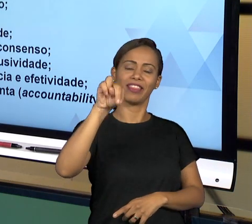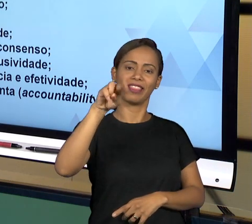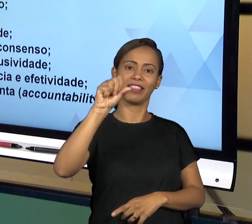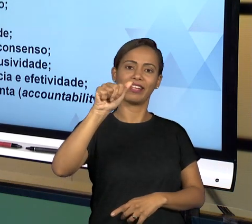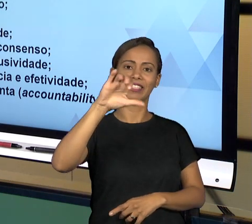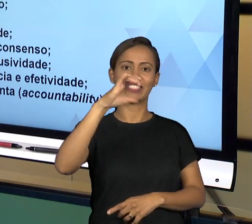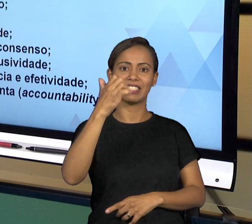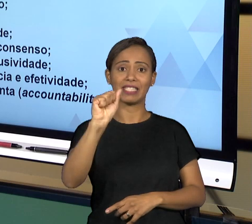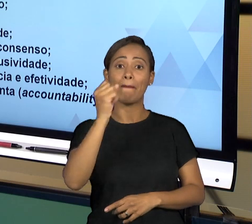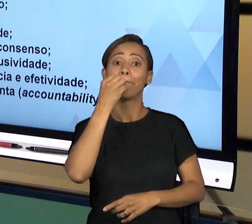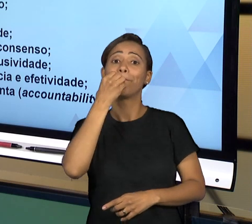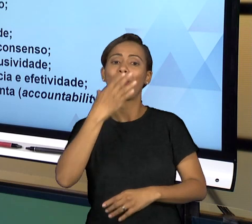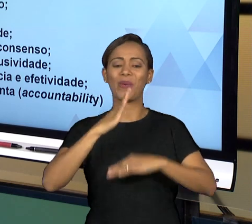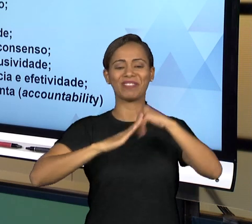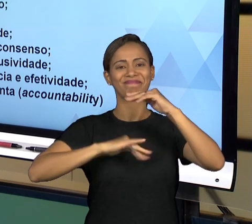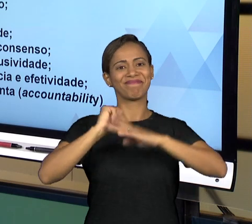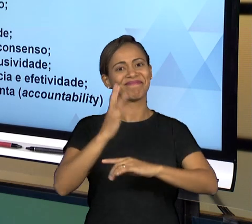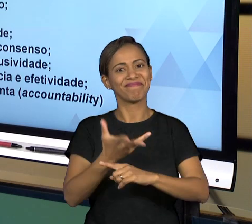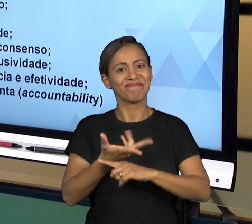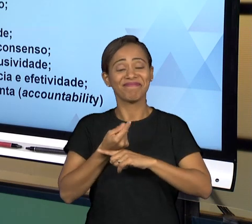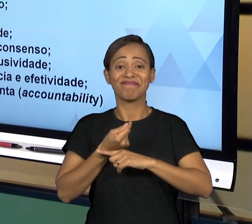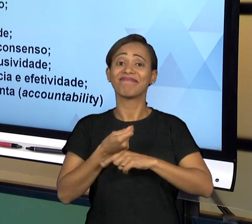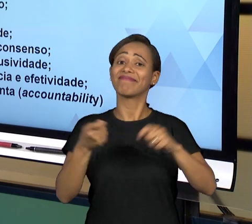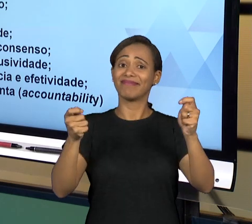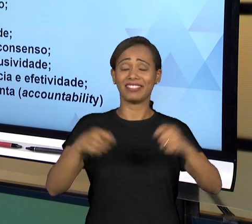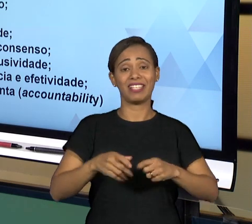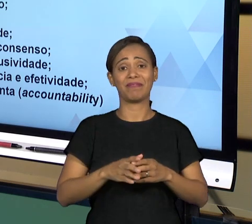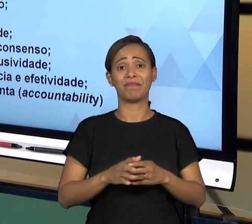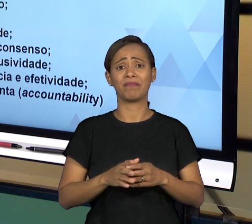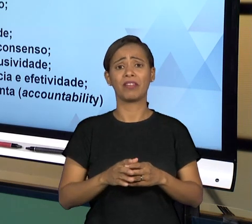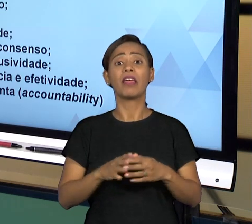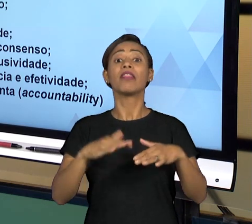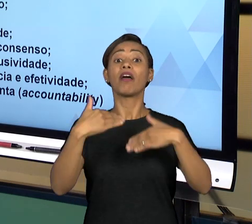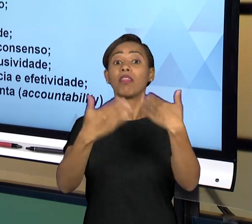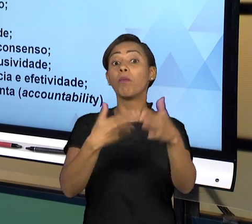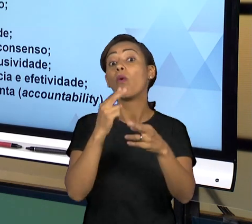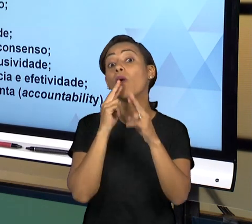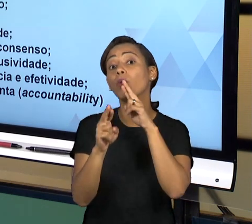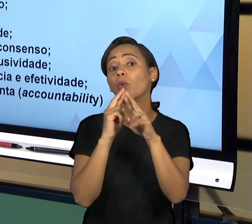NA CONSTITUIÇÃO VÃO GERAR PARA NÓS ALGUMAS FORMAS E ALGUMAS INSTITUIÇÕES DE CONTROLE DA